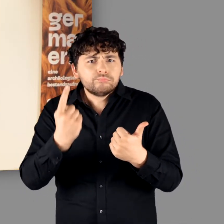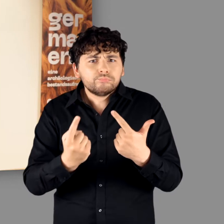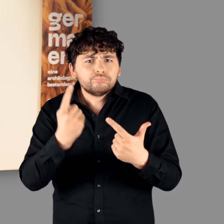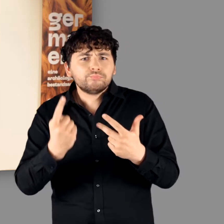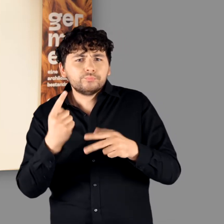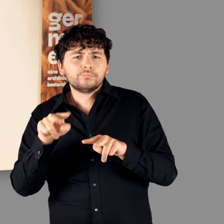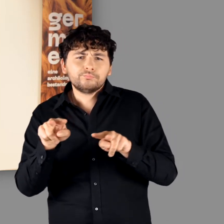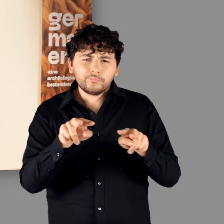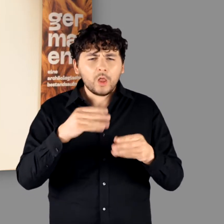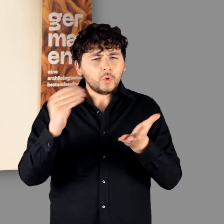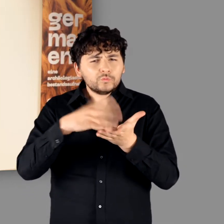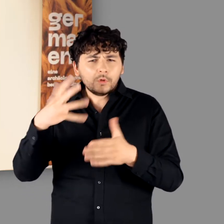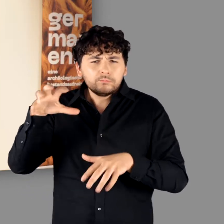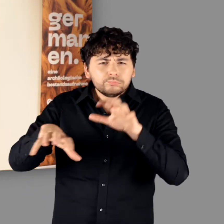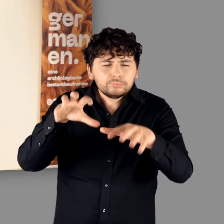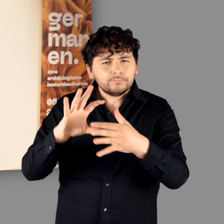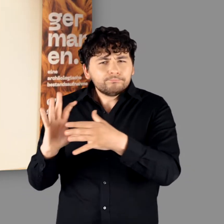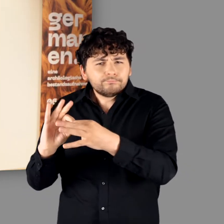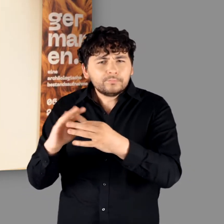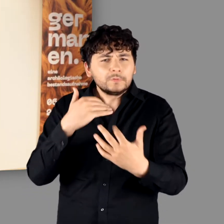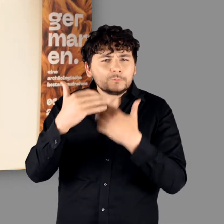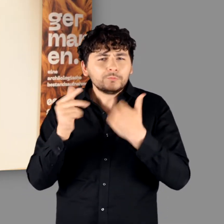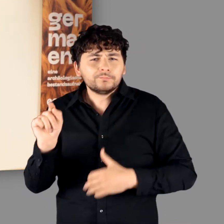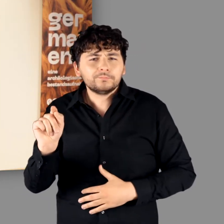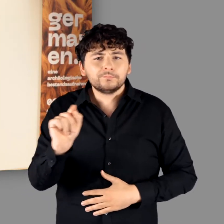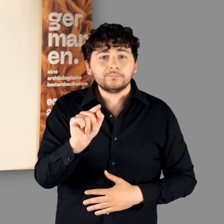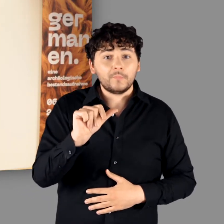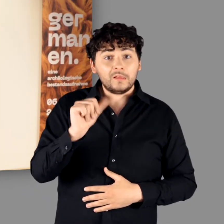Sie erzählen aber auch immer wieder die Geschichten hinter den Exponaten.